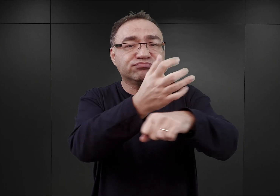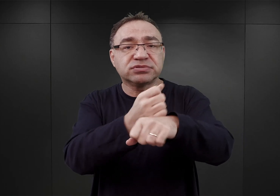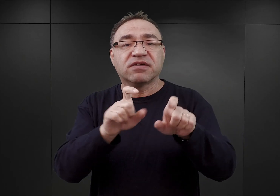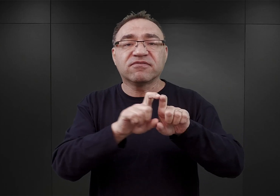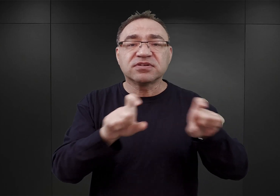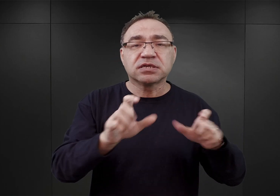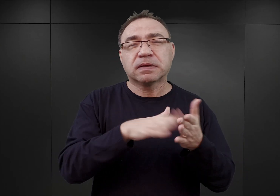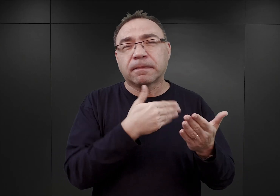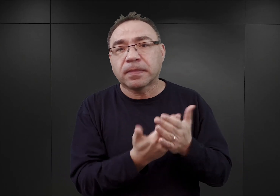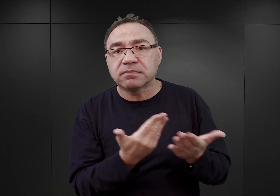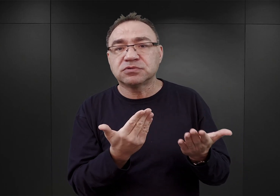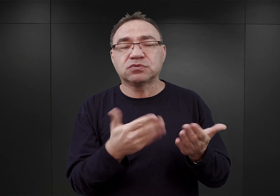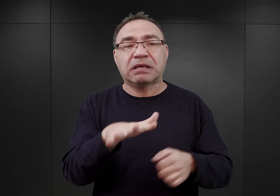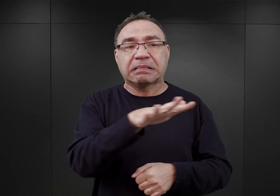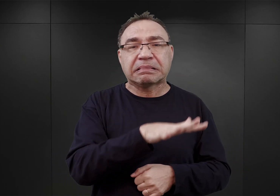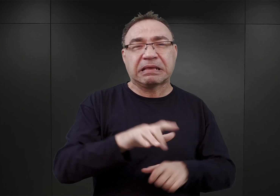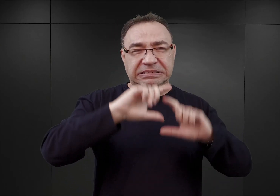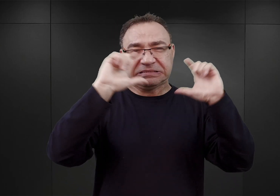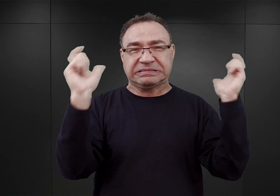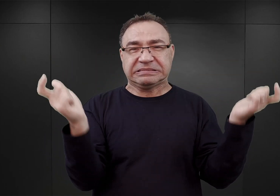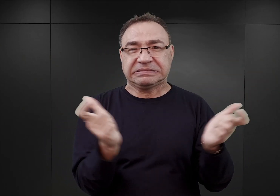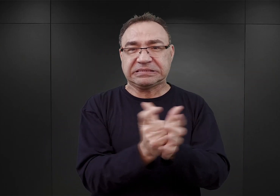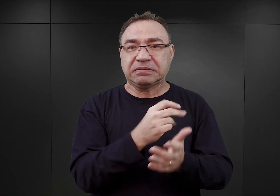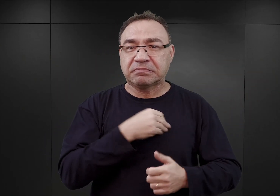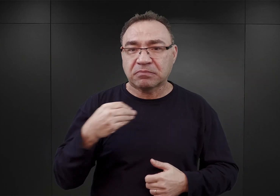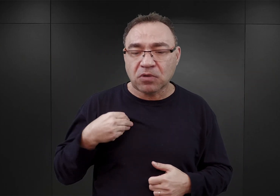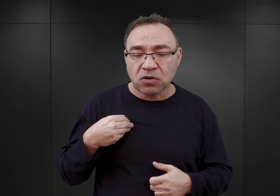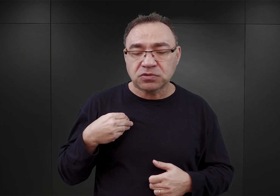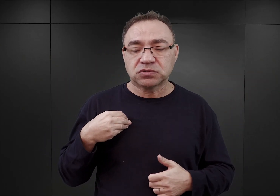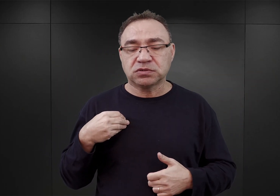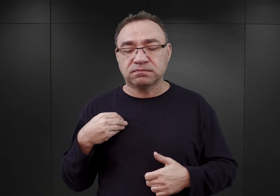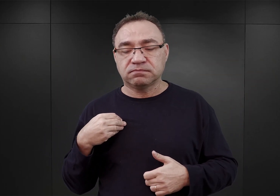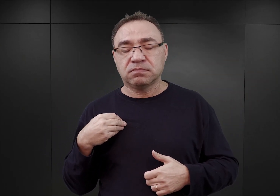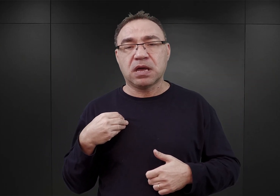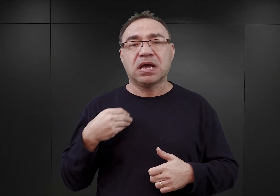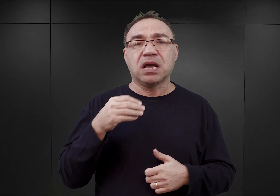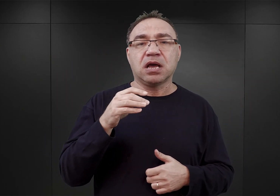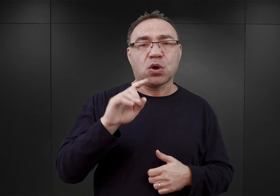na terenie właściwie całej okupowanej Polski, głównie Generalnego Gubernatorstwa.